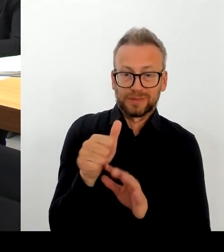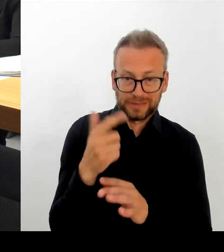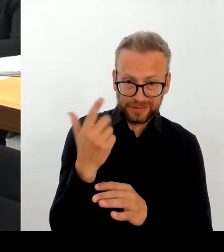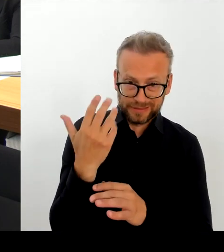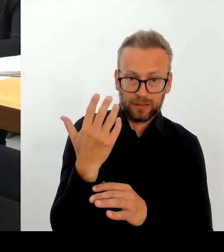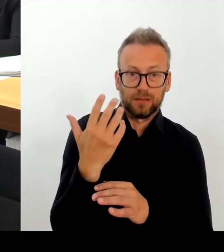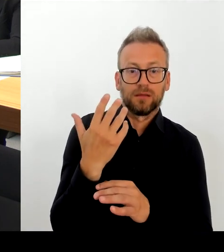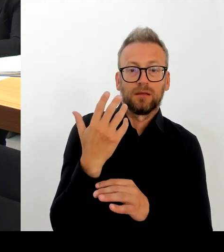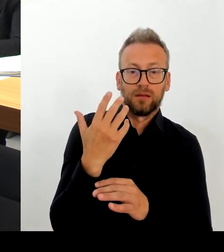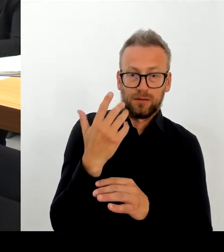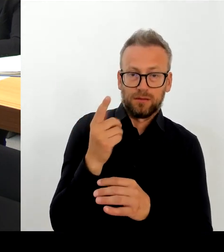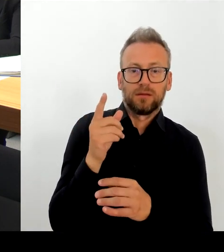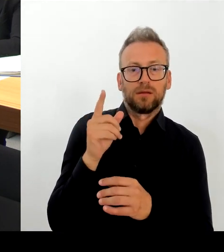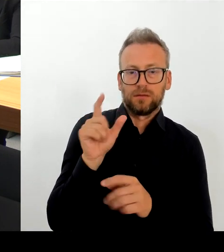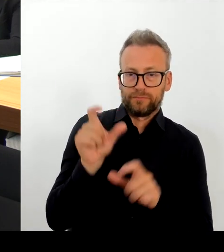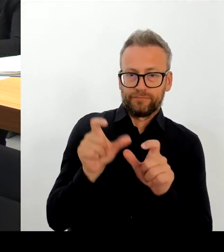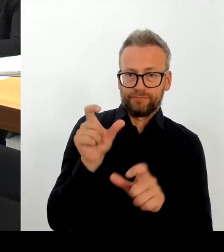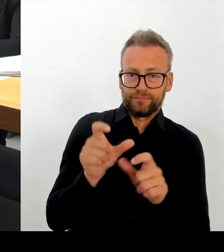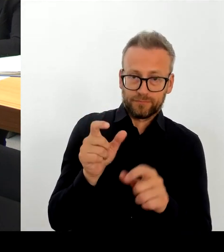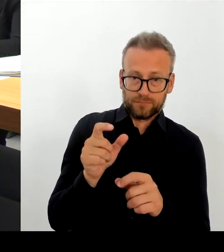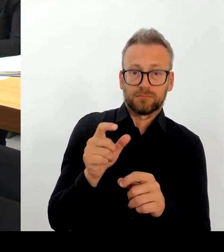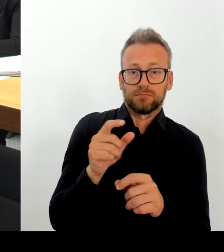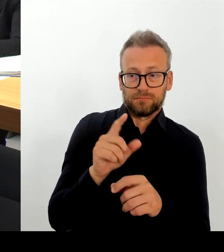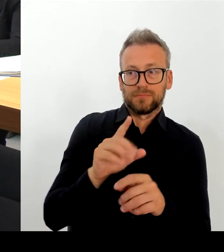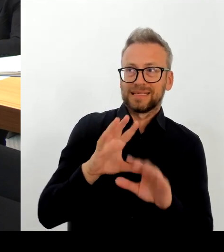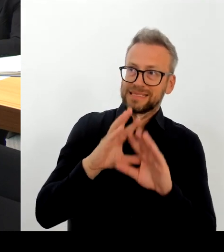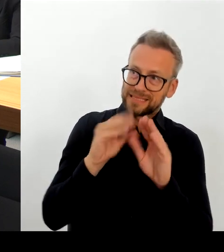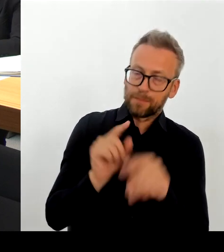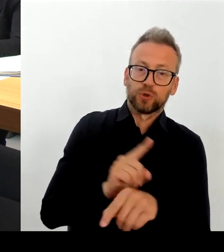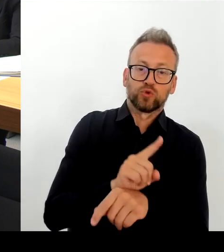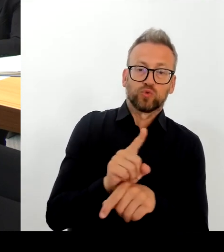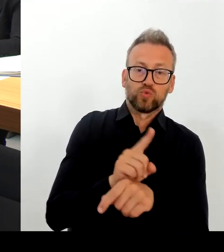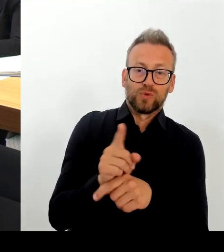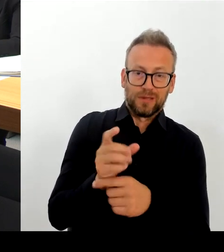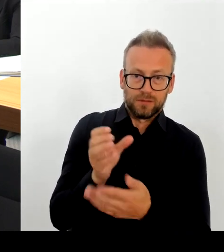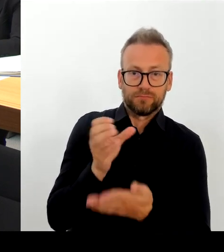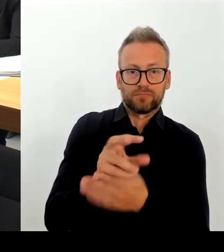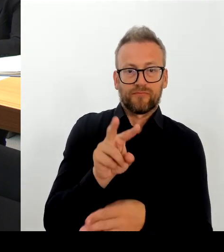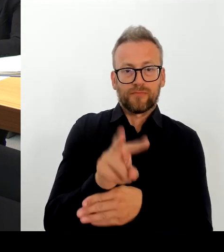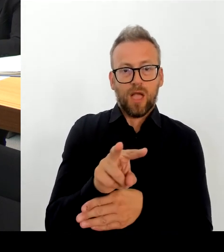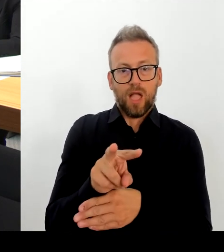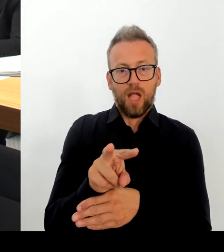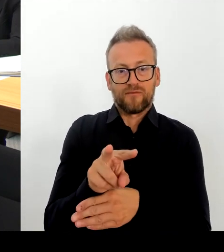ständig auch Ansprechpartner sind, denn das sind die Leute vor Ort, die